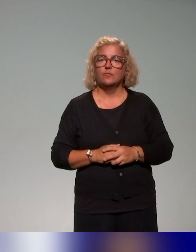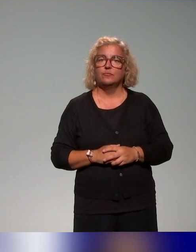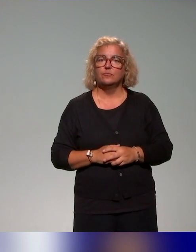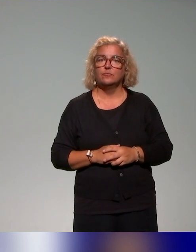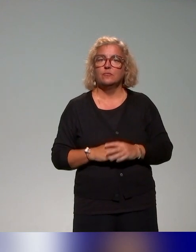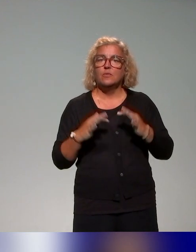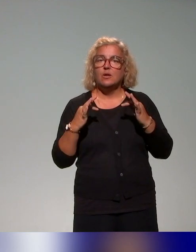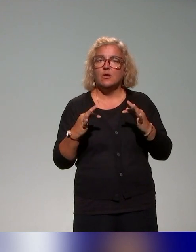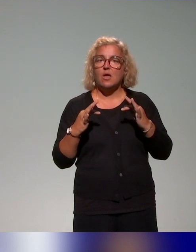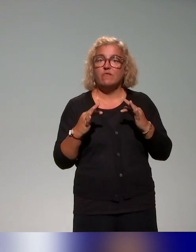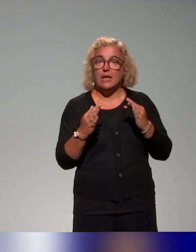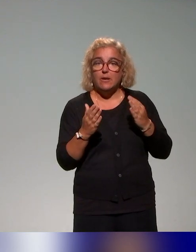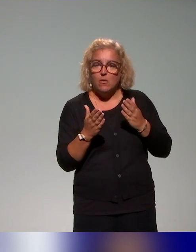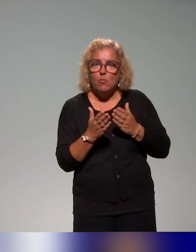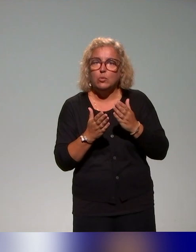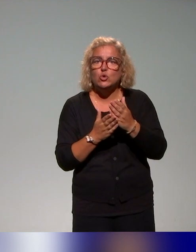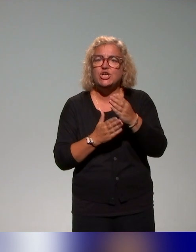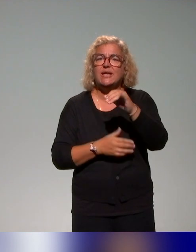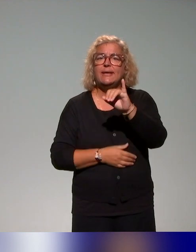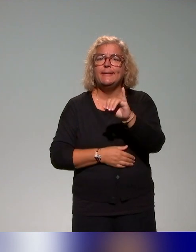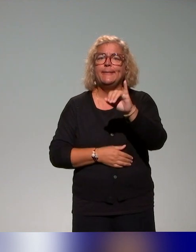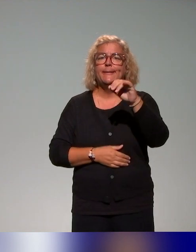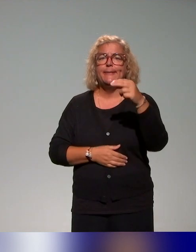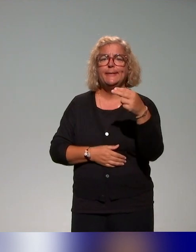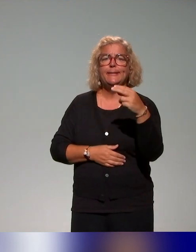cadre du projet INCLUDE, on entend la question de l'approche